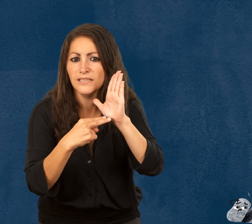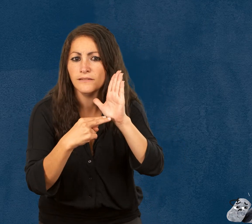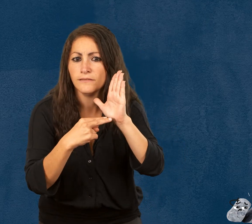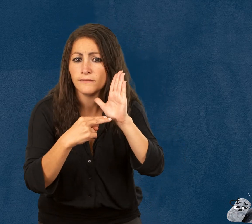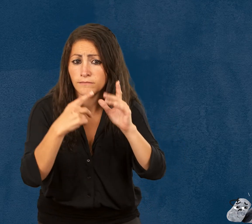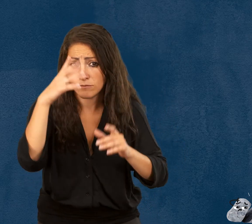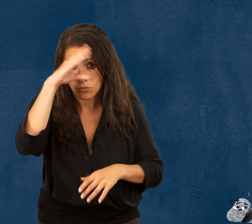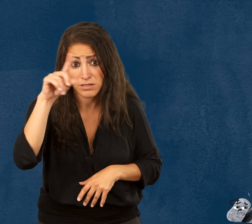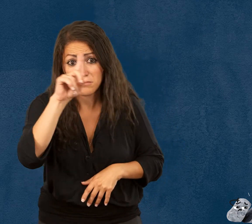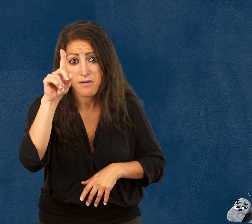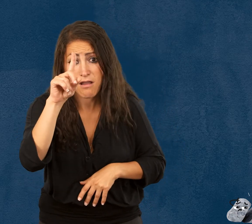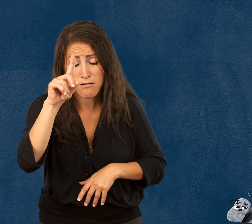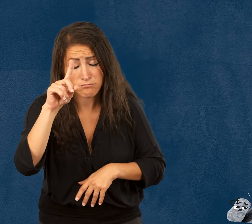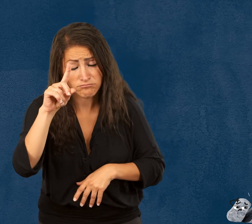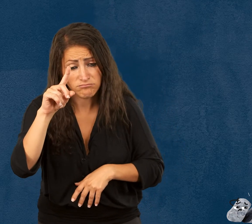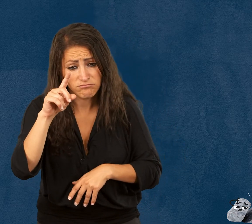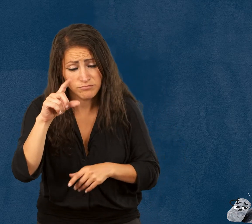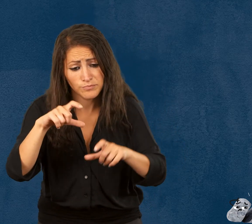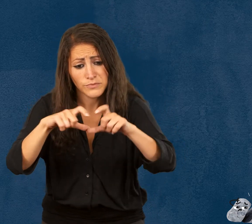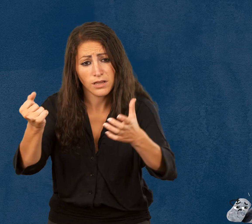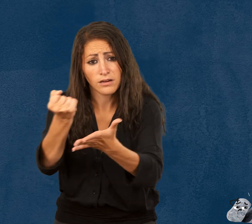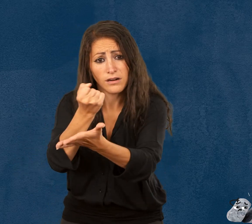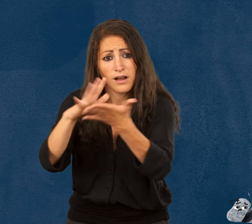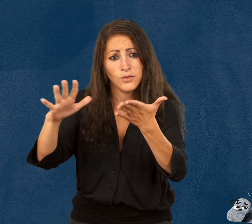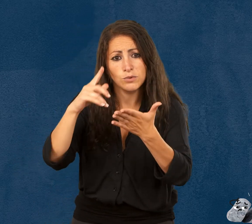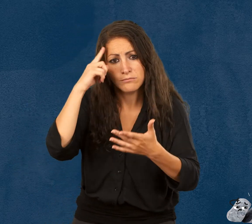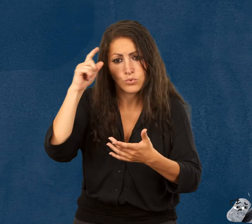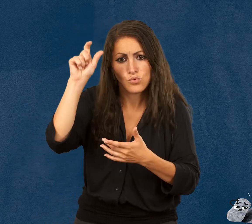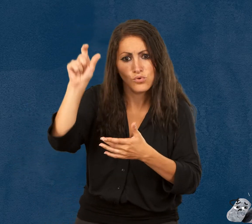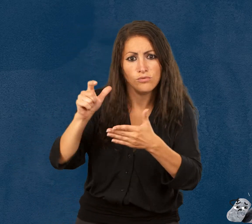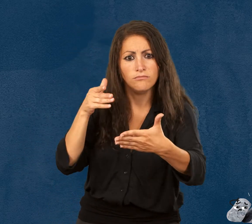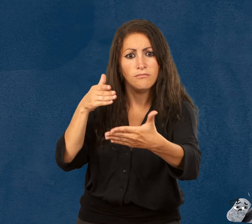N’oubliez pas que la gratuité s’applique aux personnes en situation de handicap